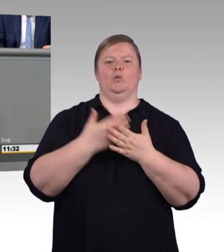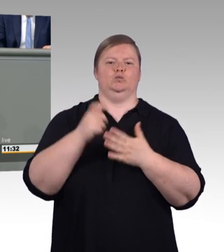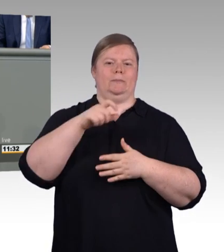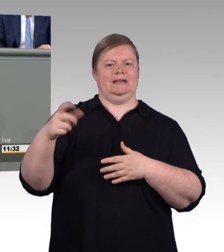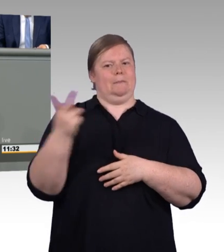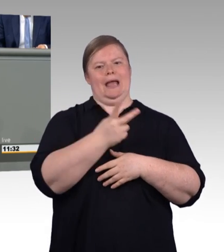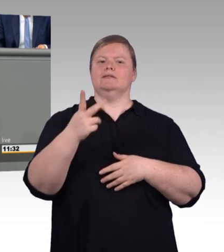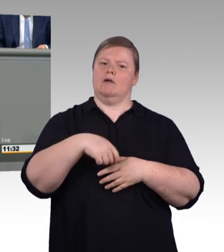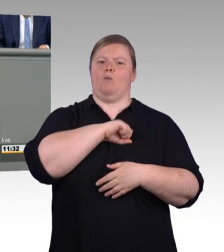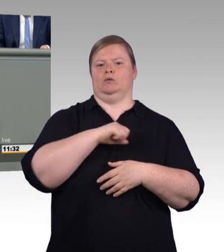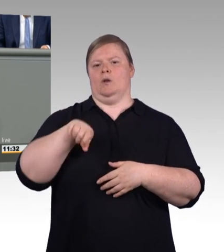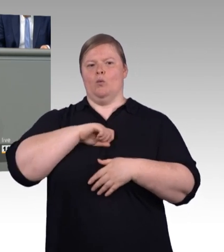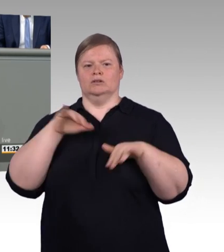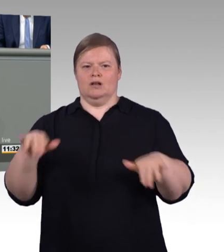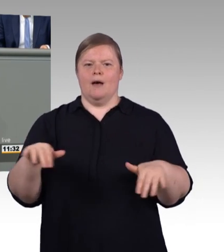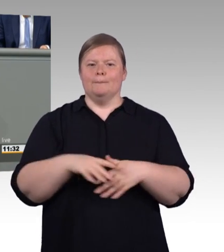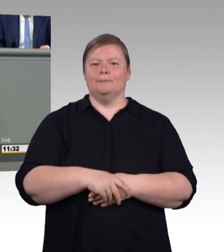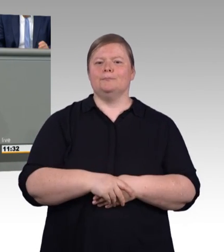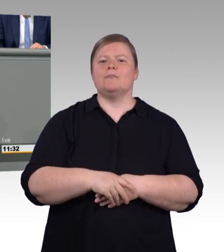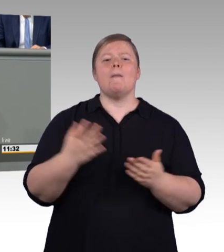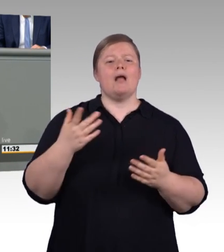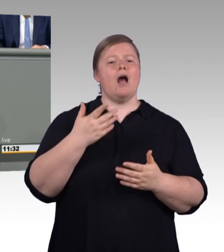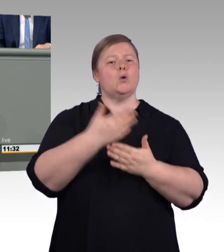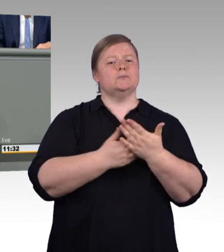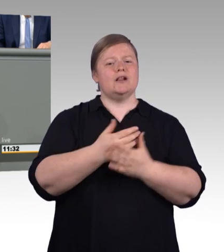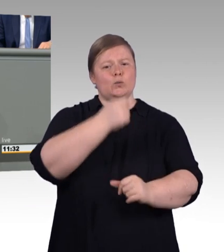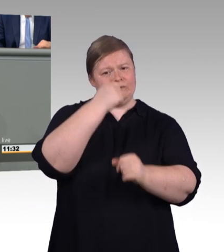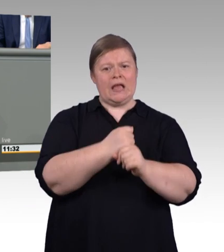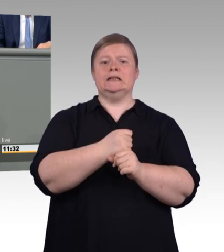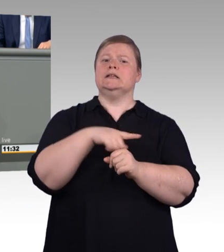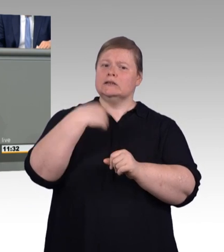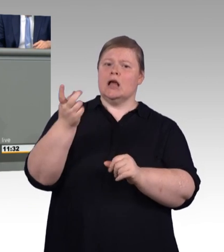Qualifizierung ist heute mehr denn je erwünscht und auch möglich.